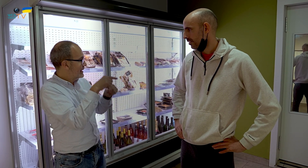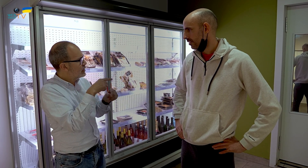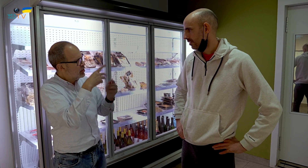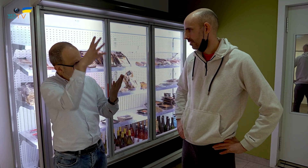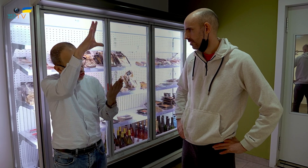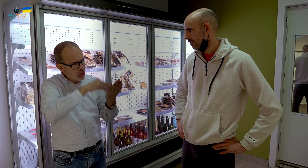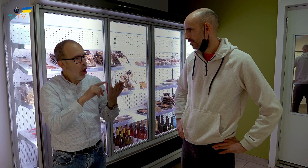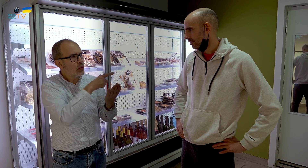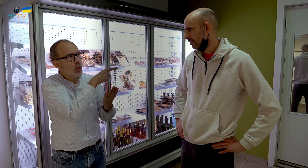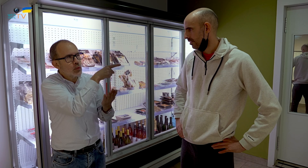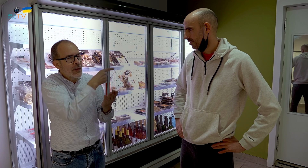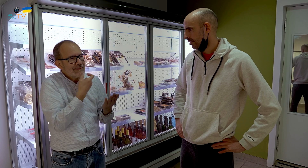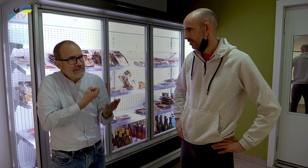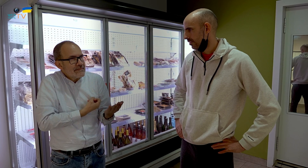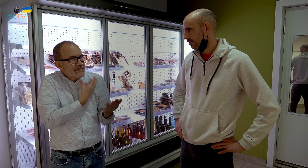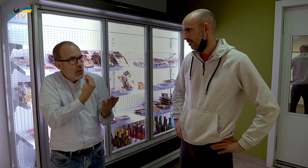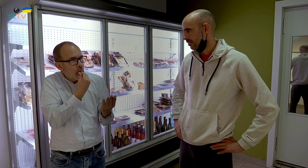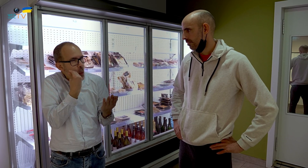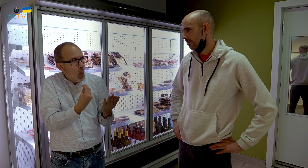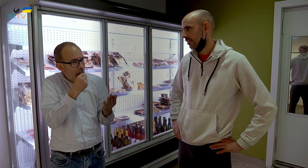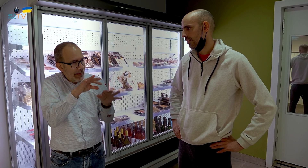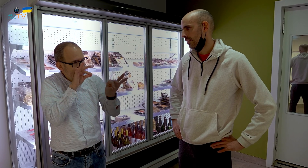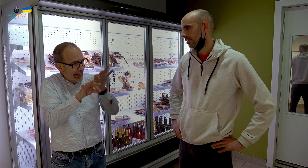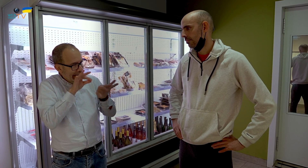o has elegido aquellos que te gustaban más?